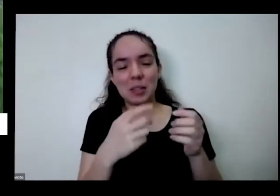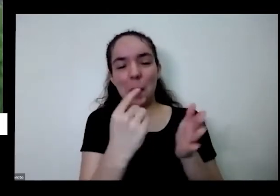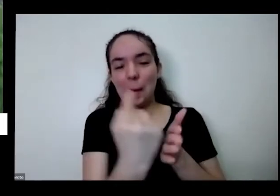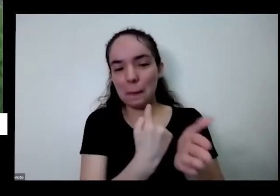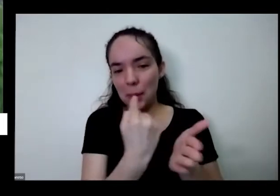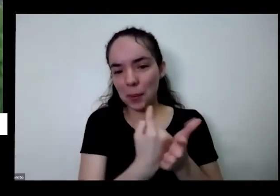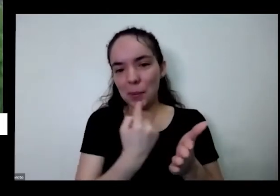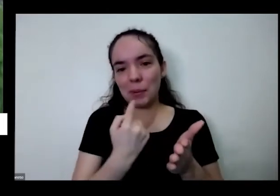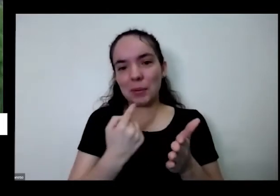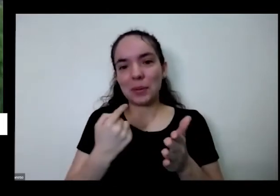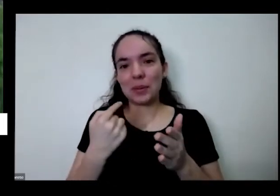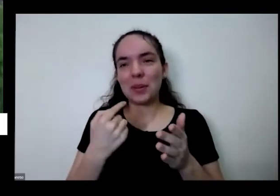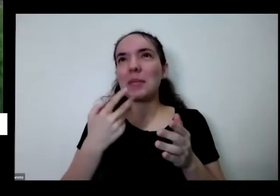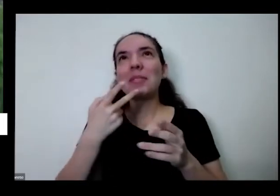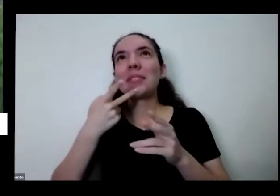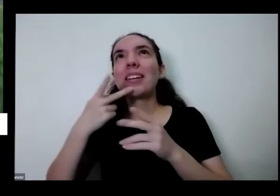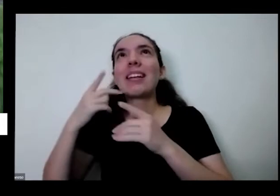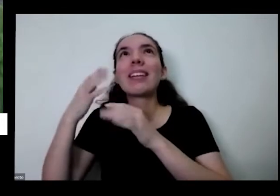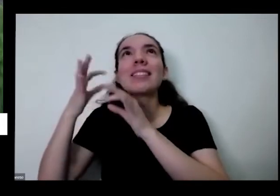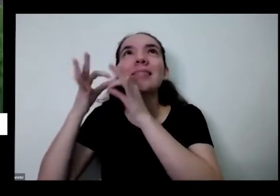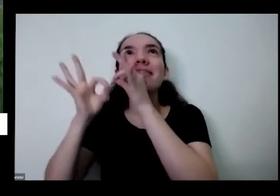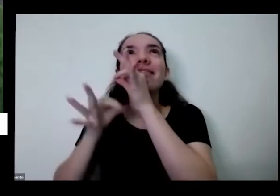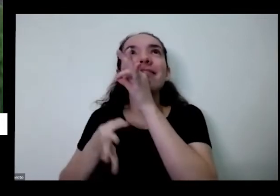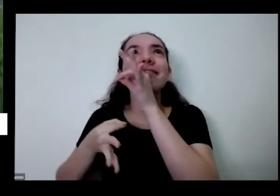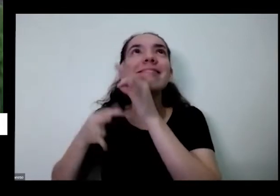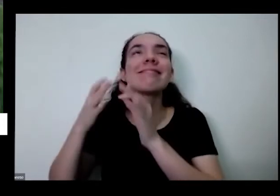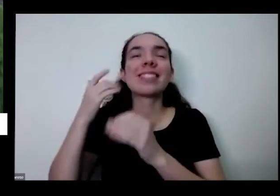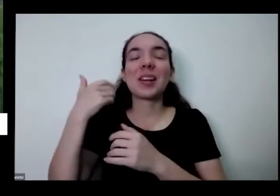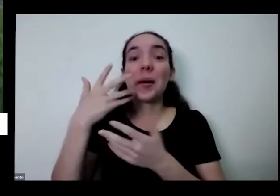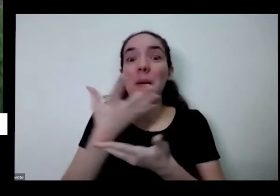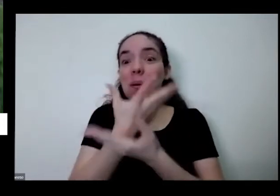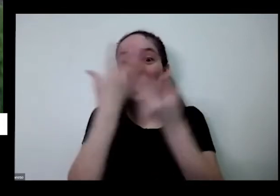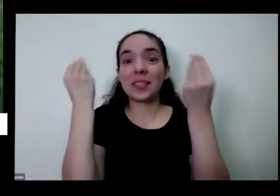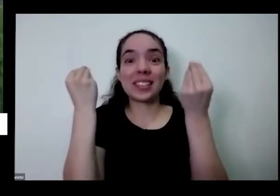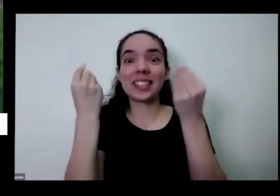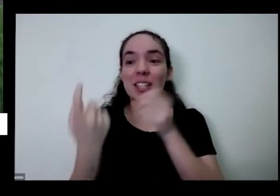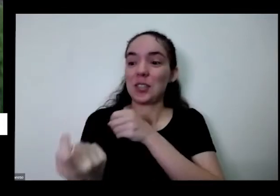de parentes e às vezes eu esqueço de voltar transparente situações principal me desculpem